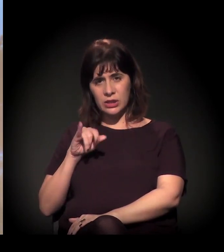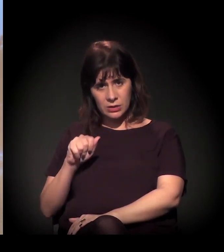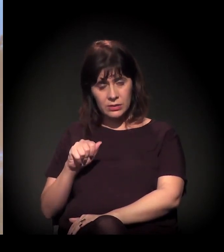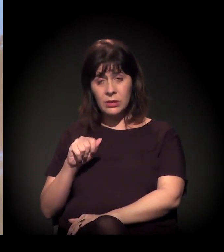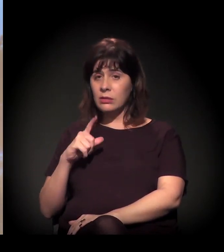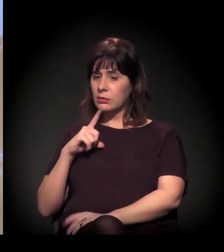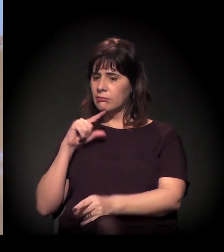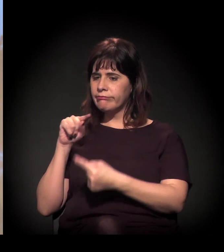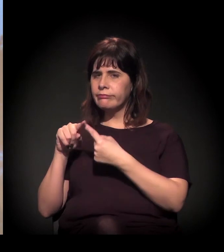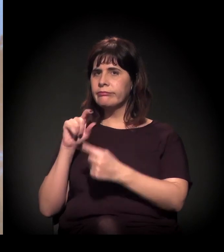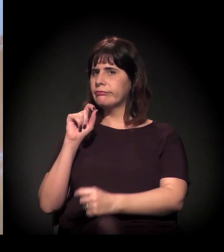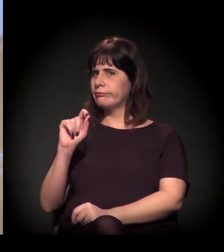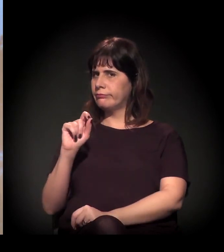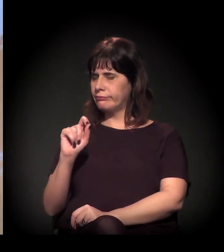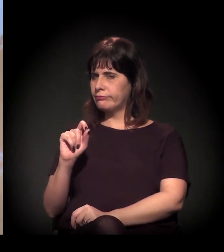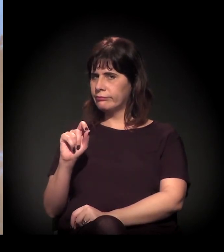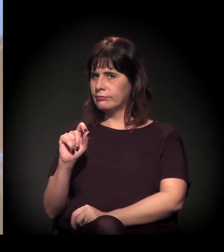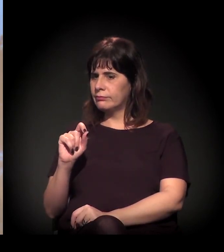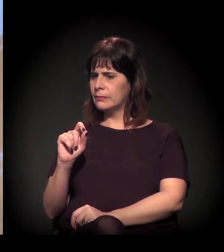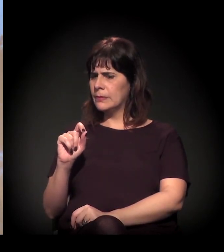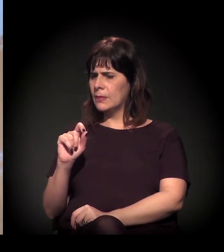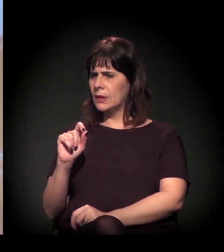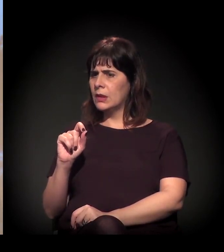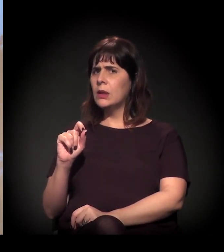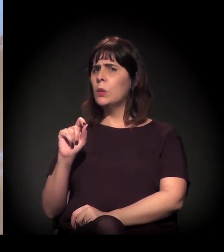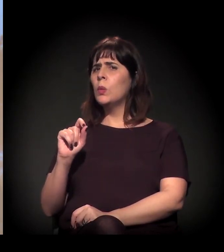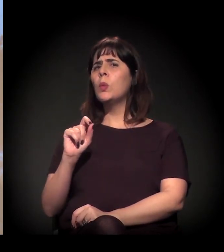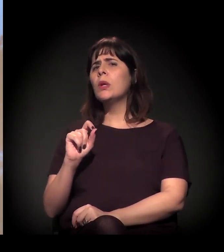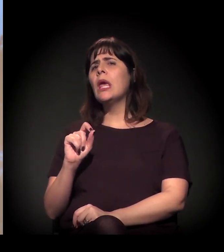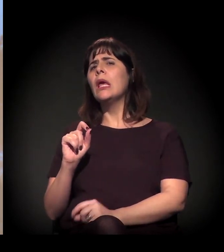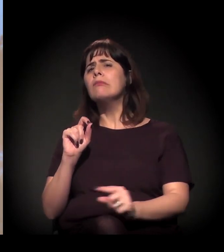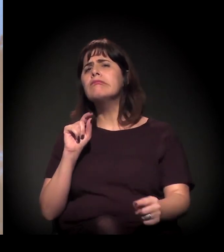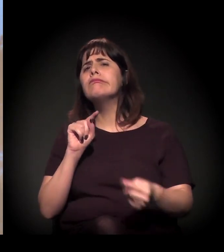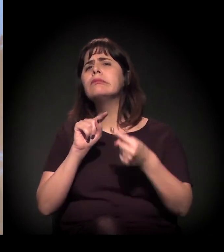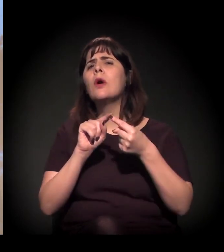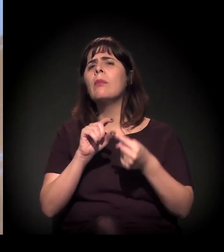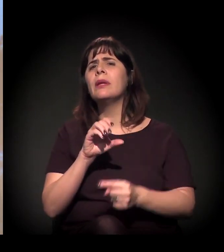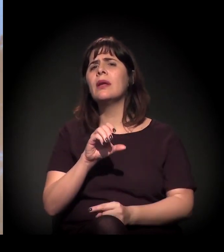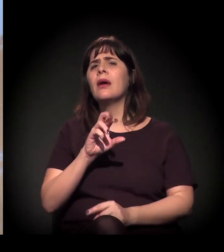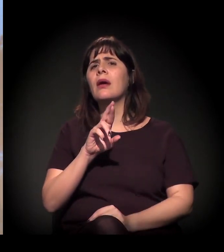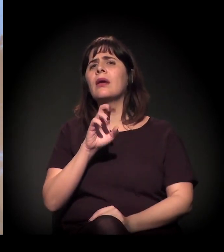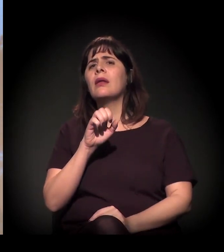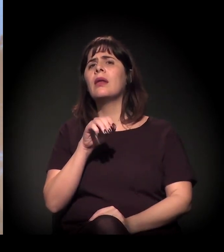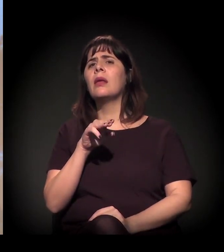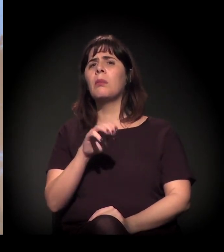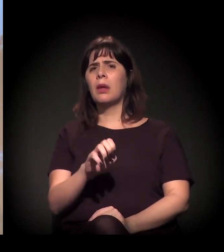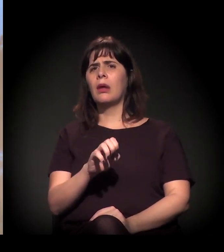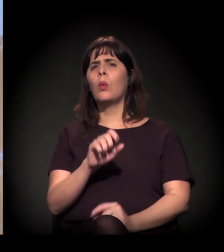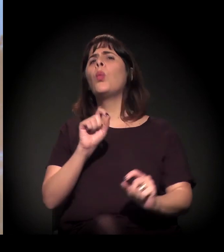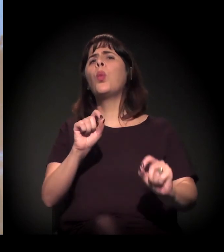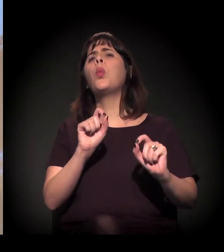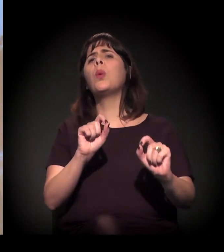E a gente começar a discutir o que é crime e o que não é, por que é e por que não é.